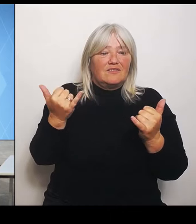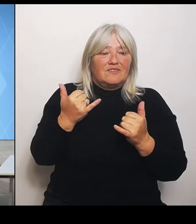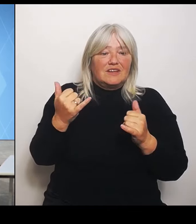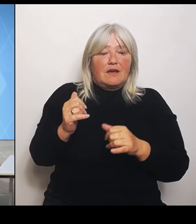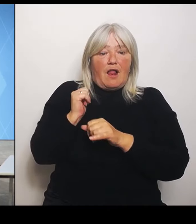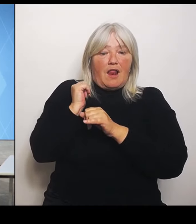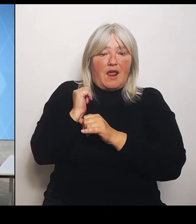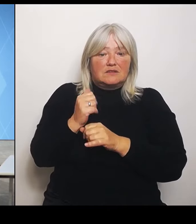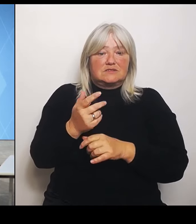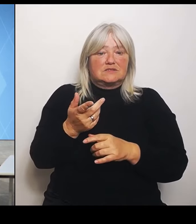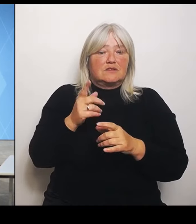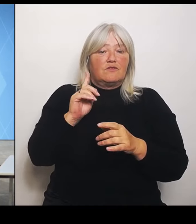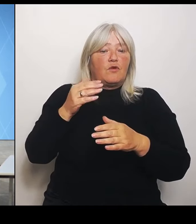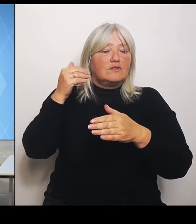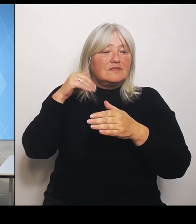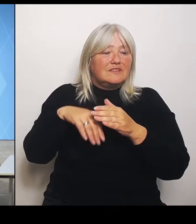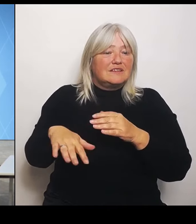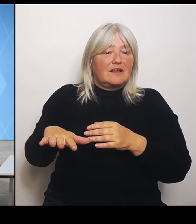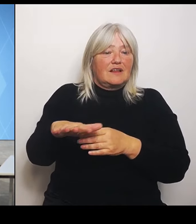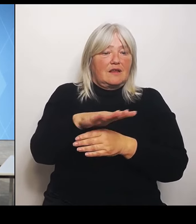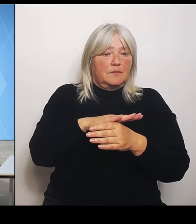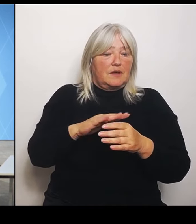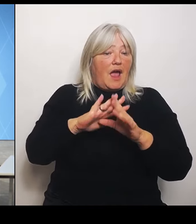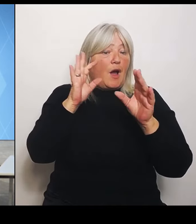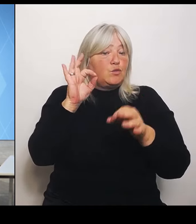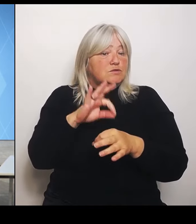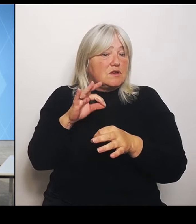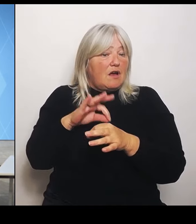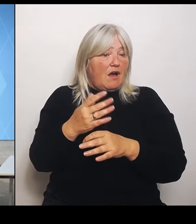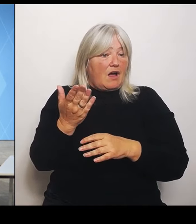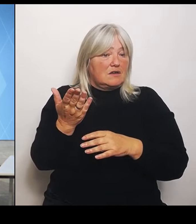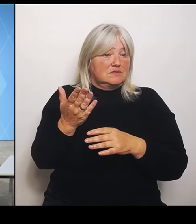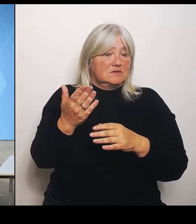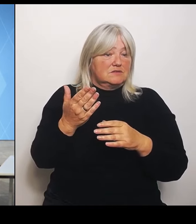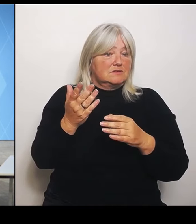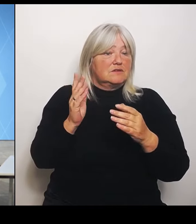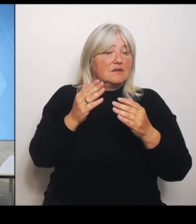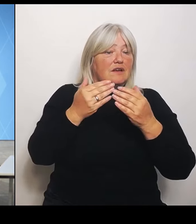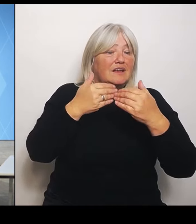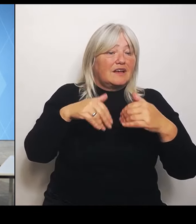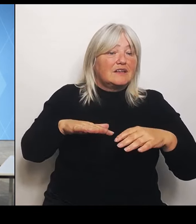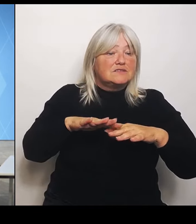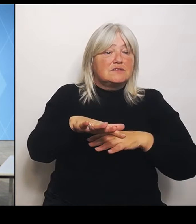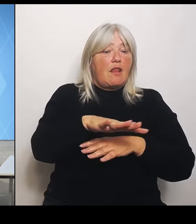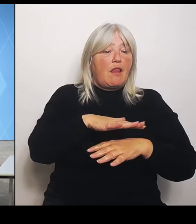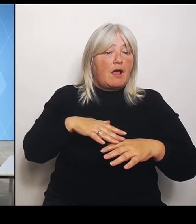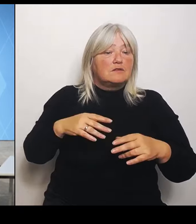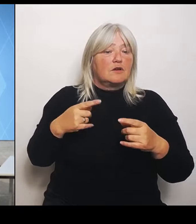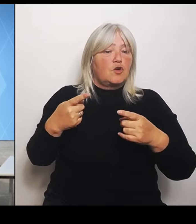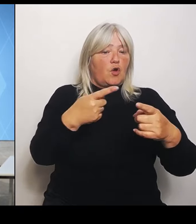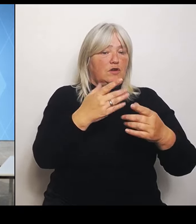Und der Grenzlandkongress ist schon angesprochen worden. Da ist vereinbart worden eine grenzüberschreitende Zusammenarbeit in der